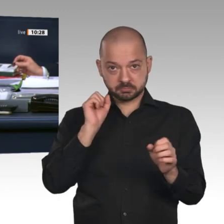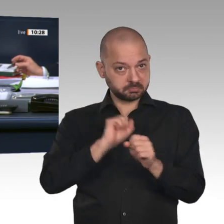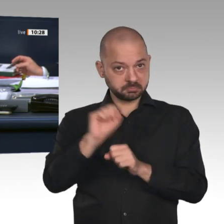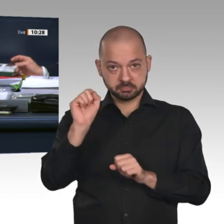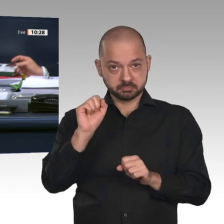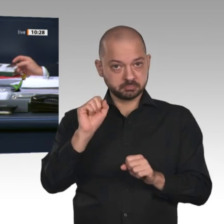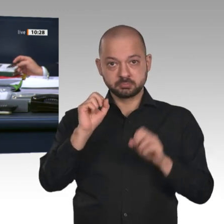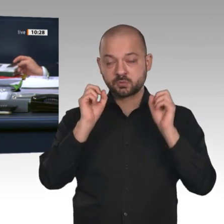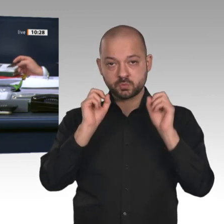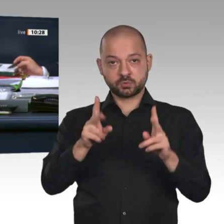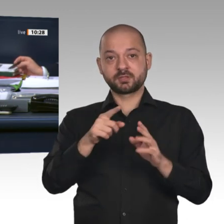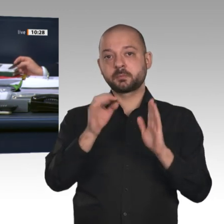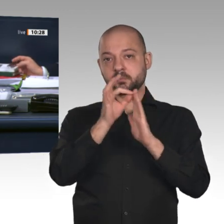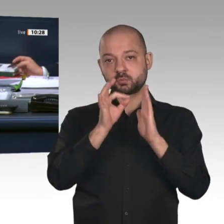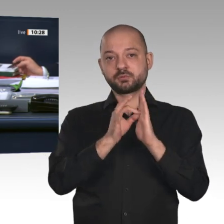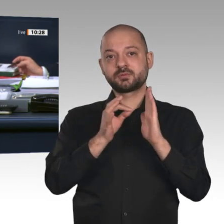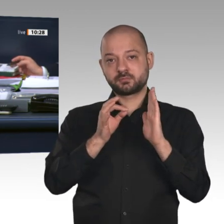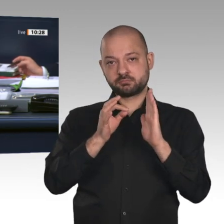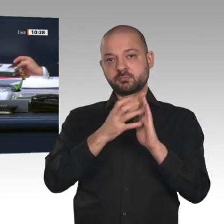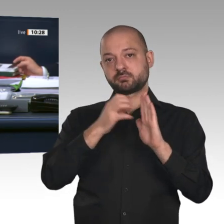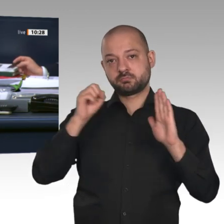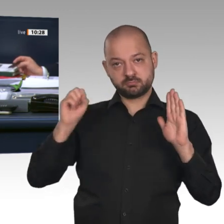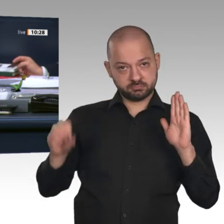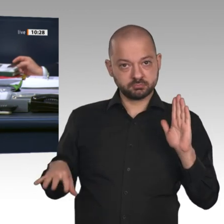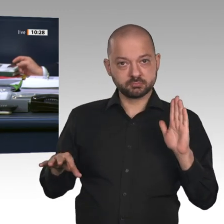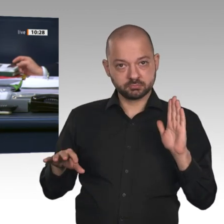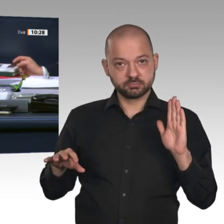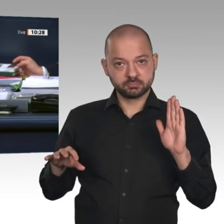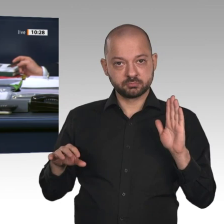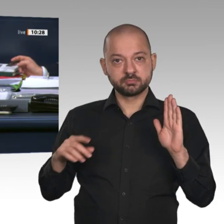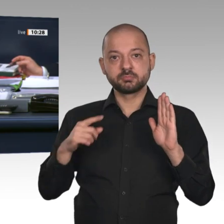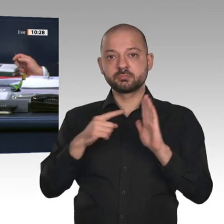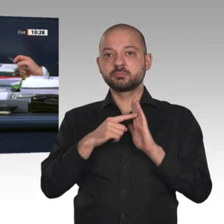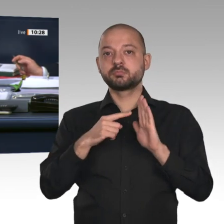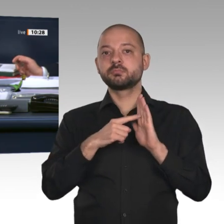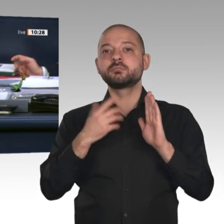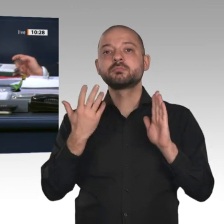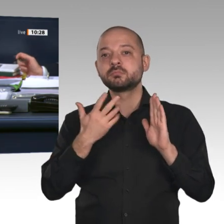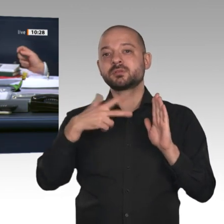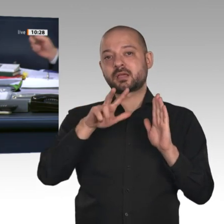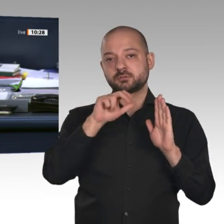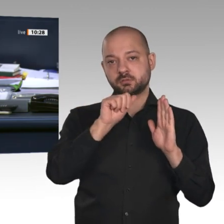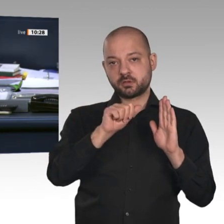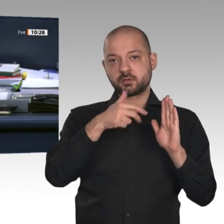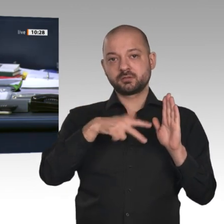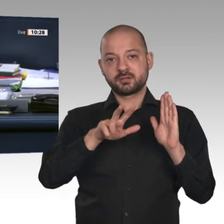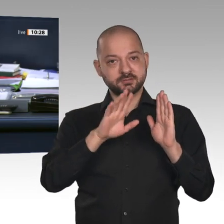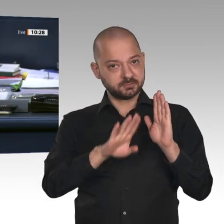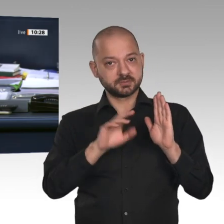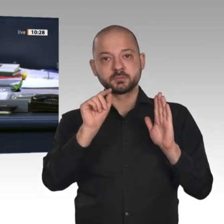auf: Eine Aussprache ist nicht vorgesehen. Zusatzpunkt 13 a. Beratung der Beschlussempfehlung des Ausschusses für Wahlprüfung, Immunität und Geschäftsordnung auf